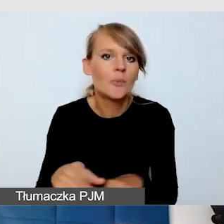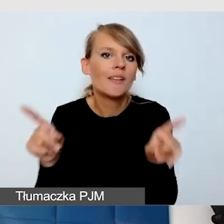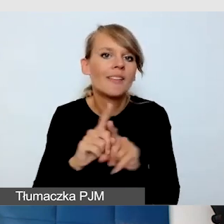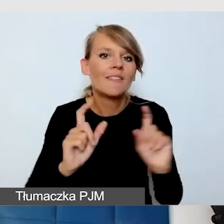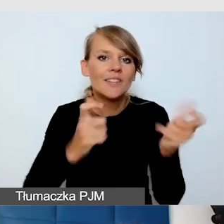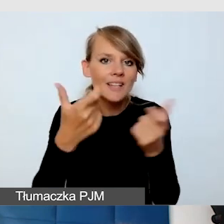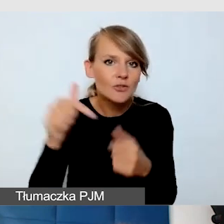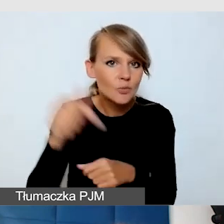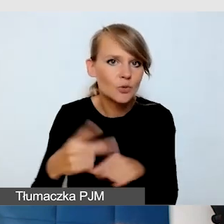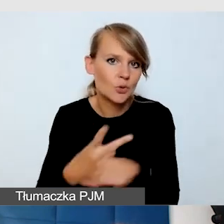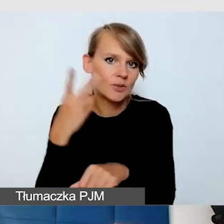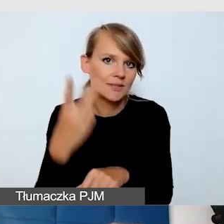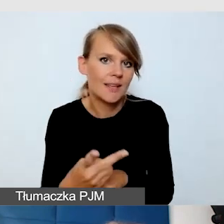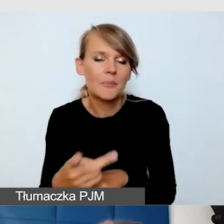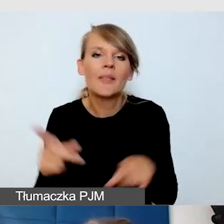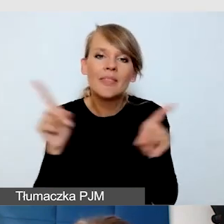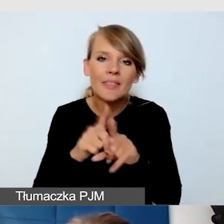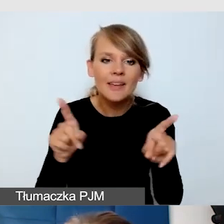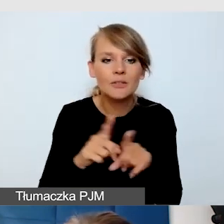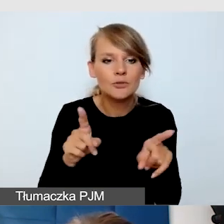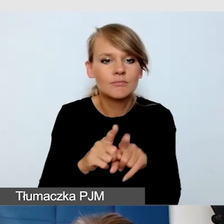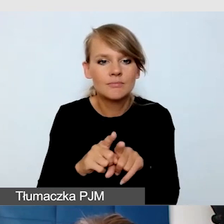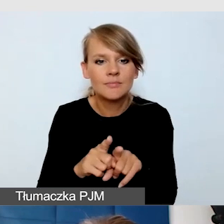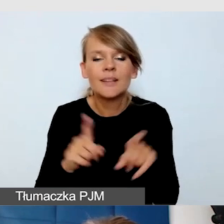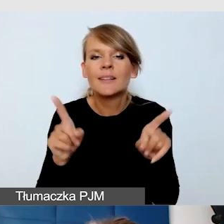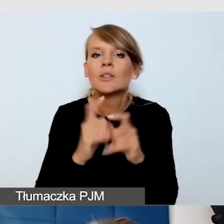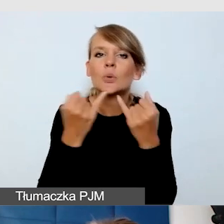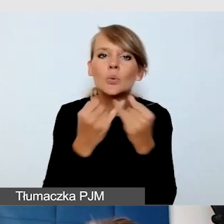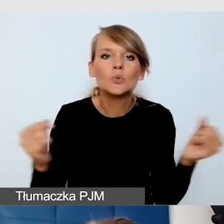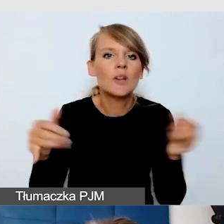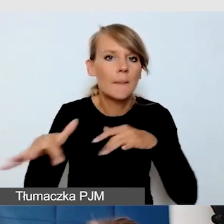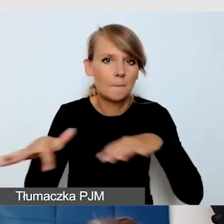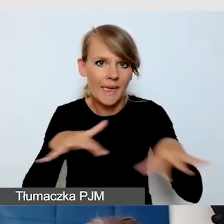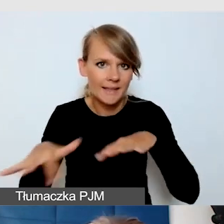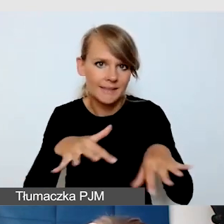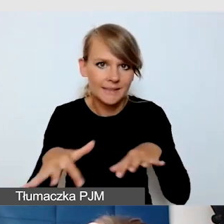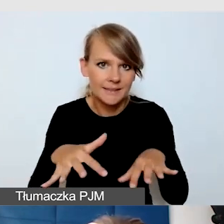czy dostępność różnych miejsc, warsztatów,